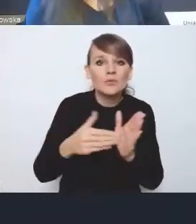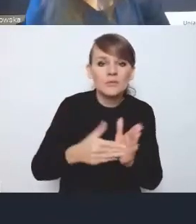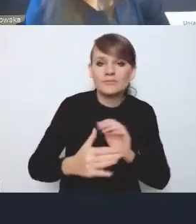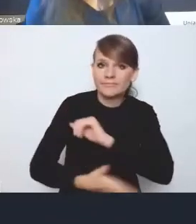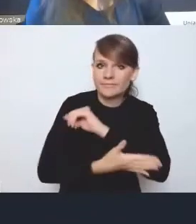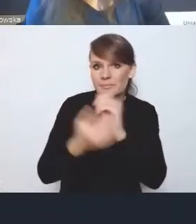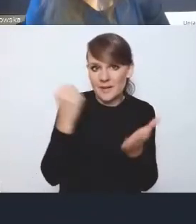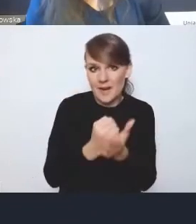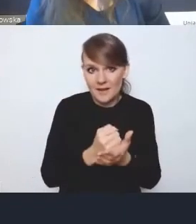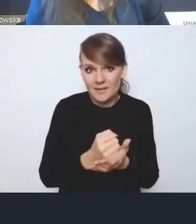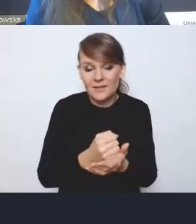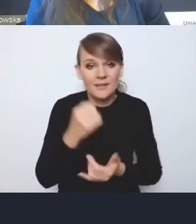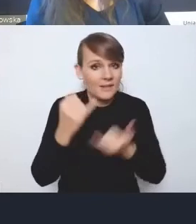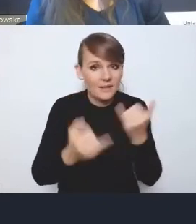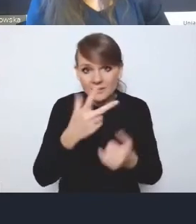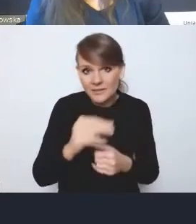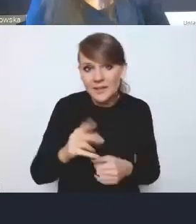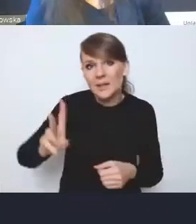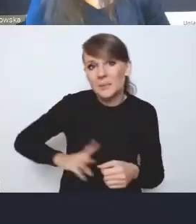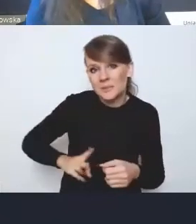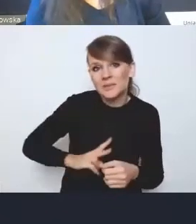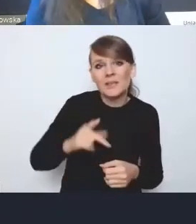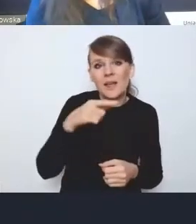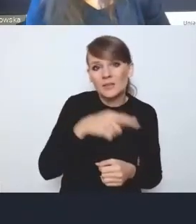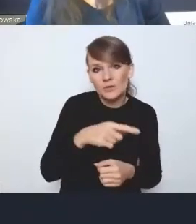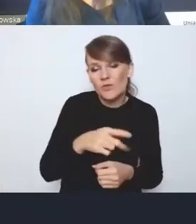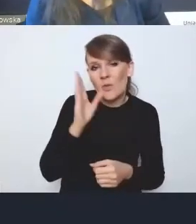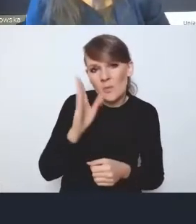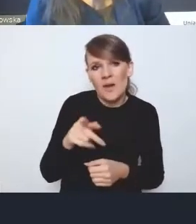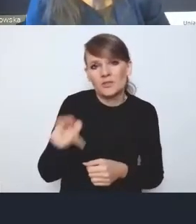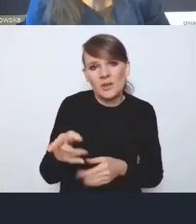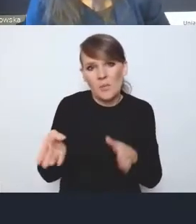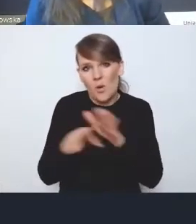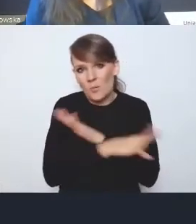bo inaczej będzie omijana przez resorty merytoryczne, które będą działały, tak jak chcą,